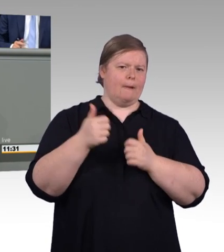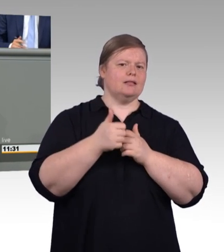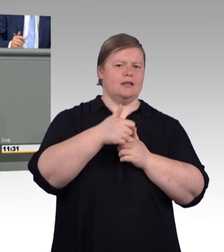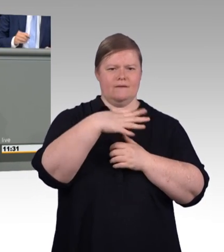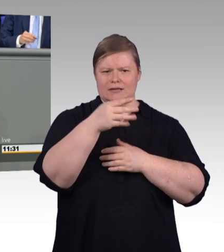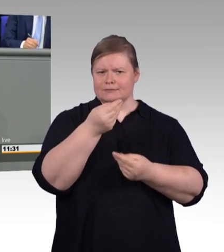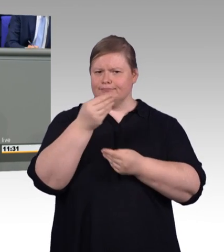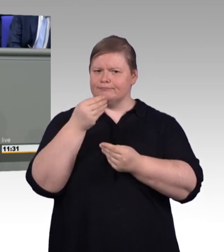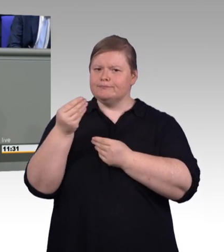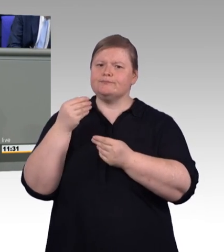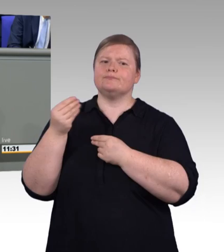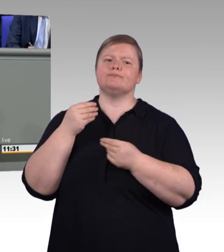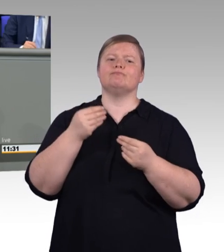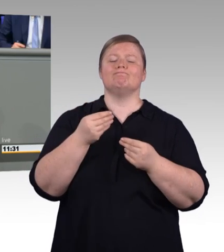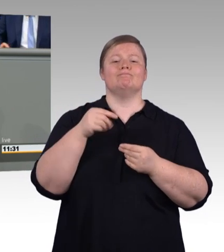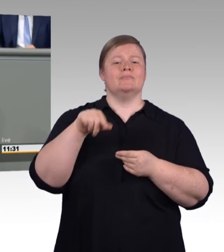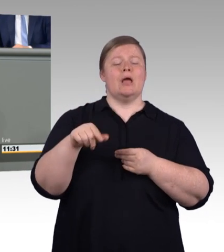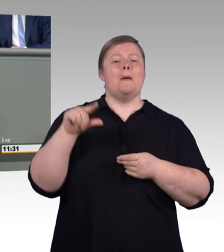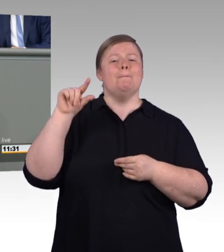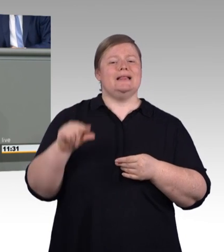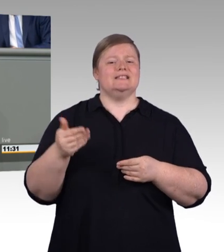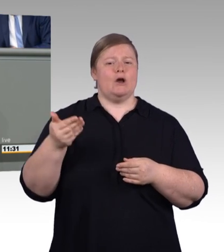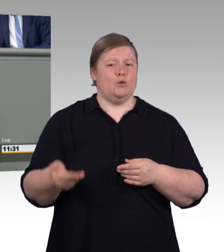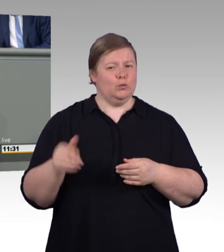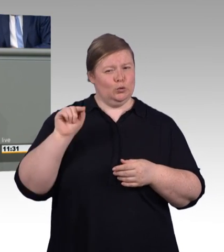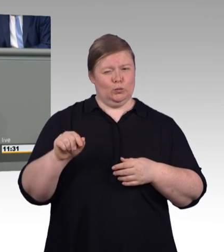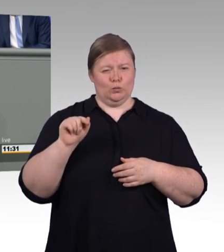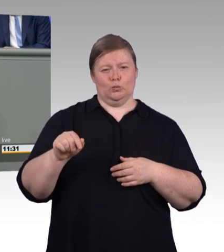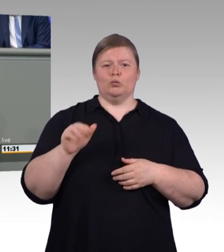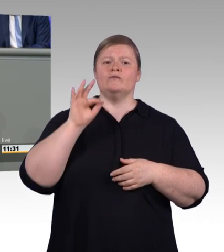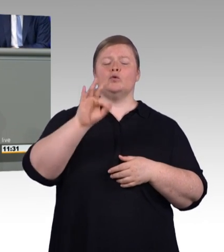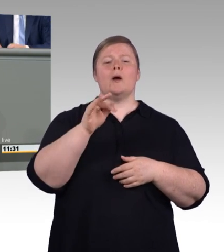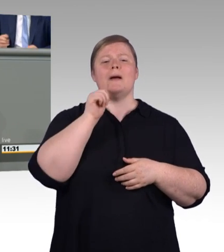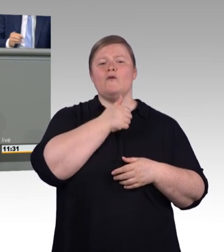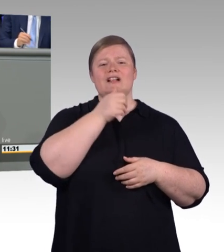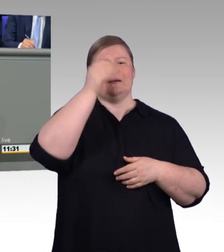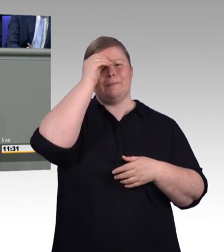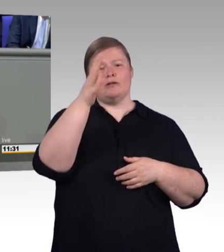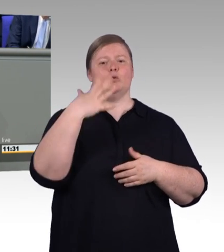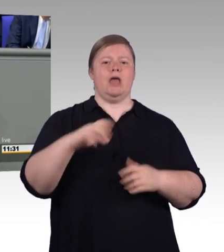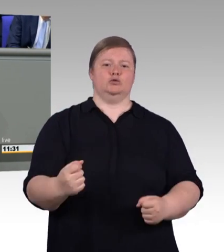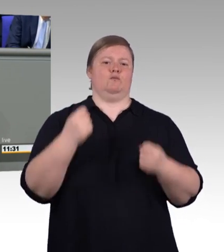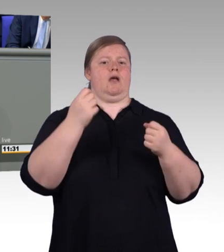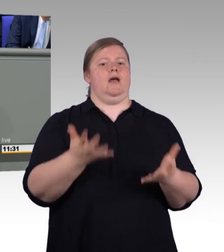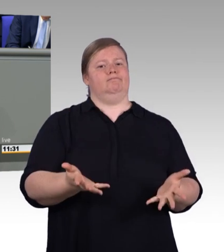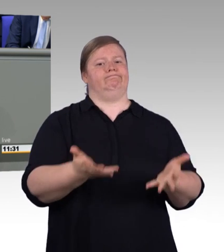Die Tarifbindung eines Betriebes hat immer Vorrang vor der Mindestvergütung. Das lässt Möglichkeiten und Freiheiten,